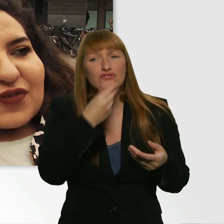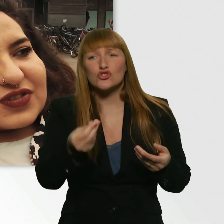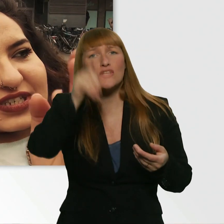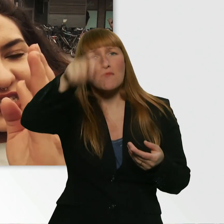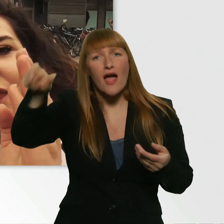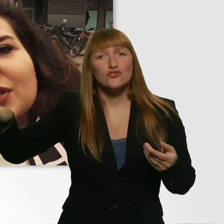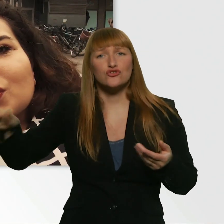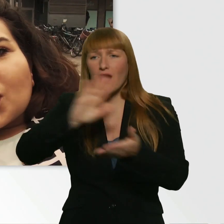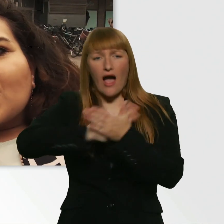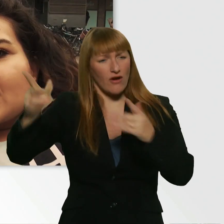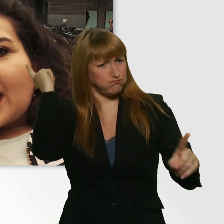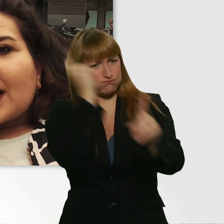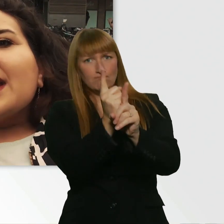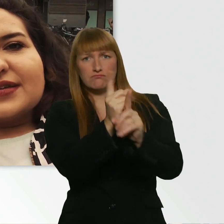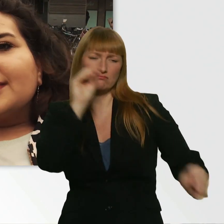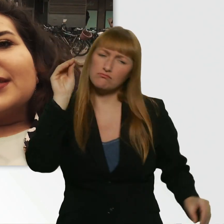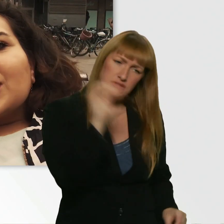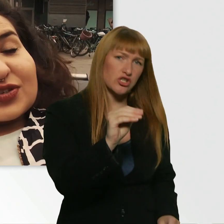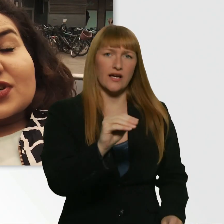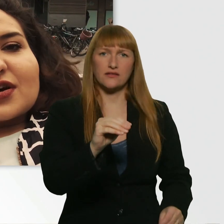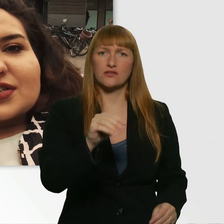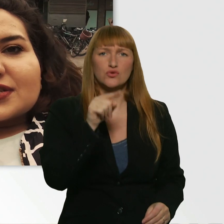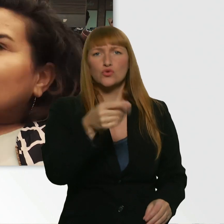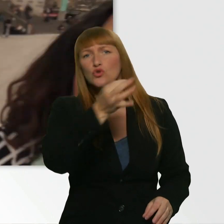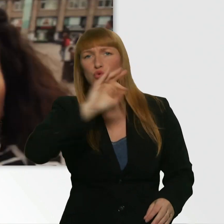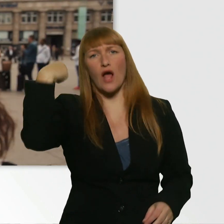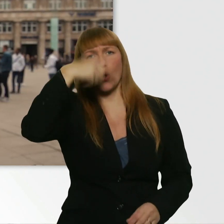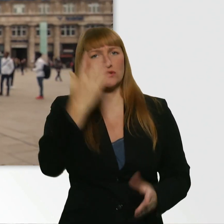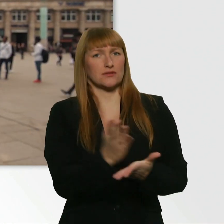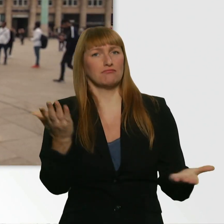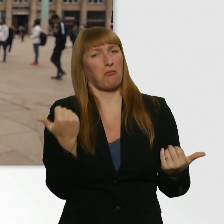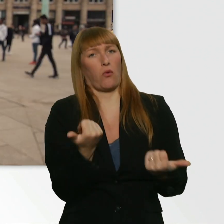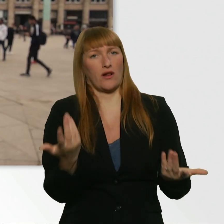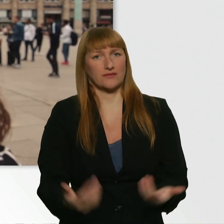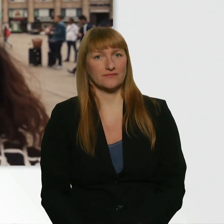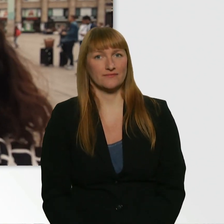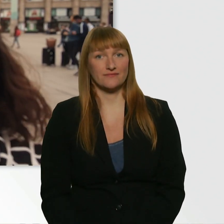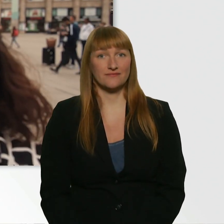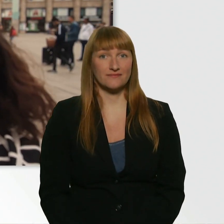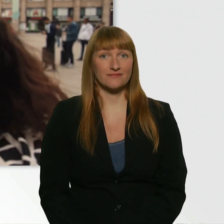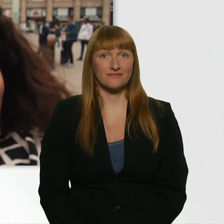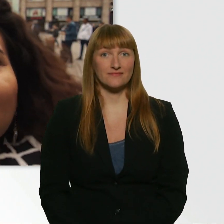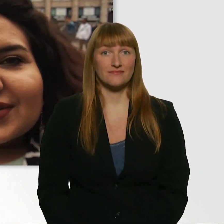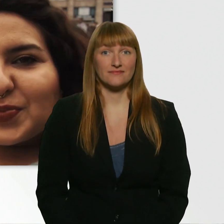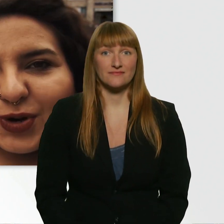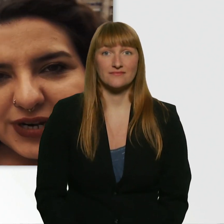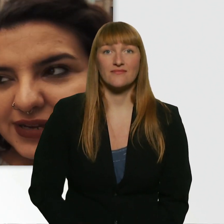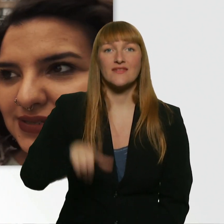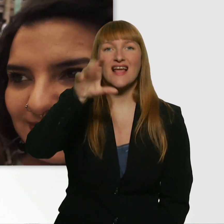Die auf dich zukommen und sagen, hey, du siehst gut aus. Ihr habt das Mädel grade gesehen, was Leroy angesprochen hat.